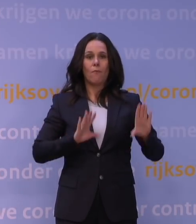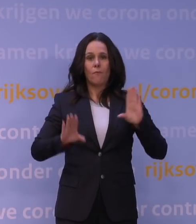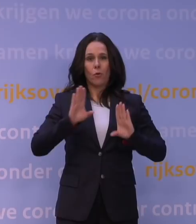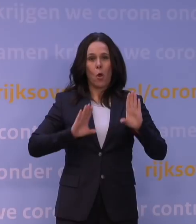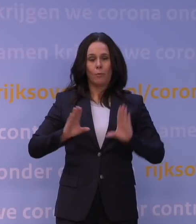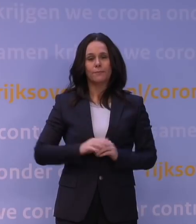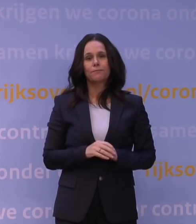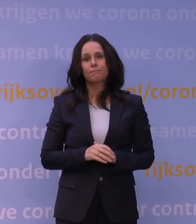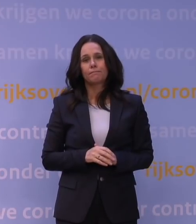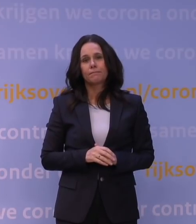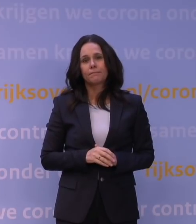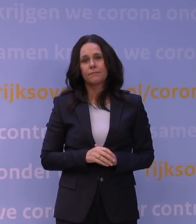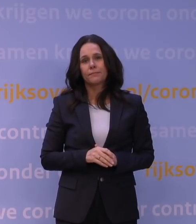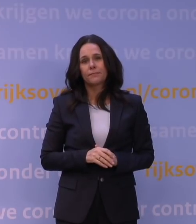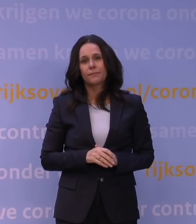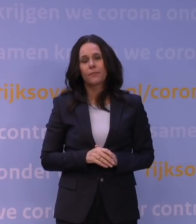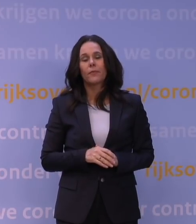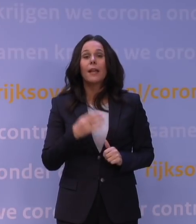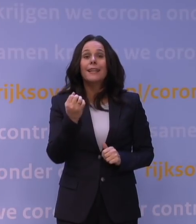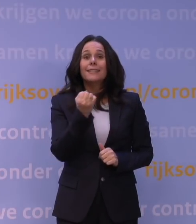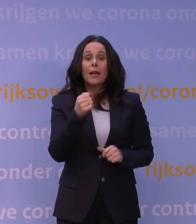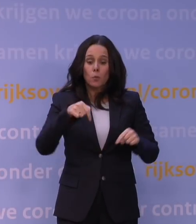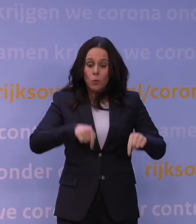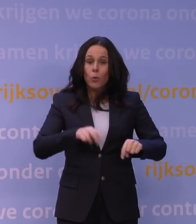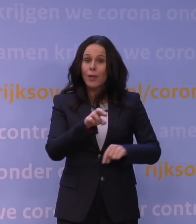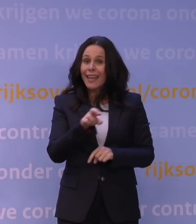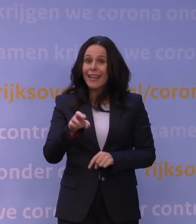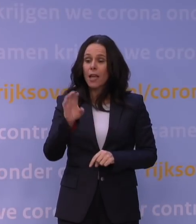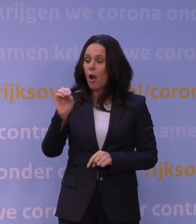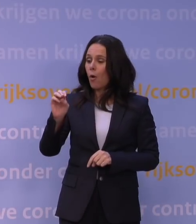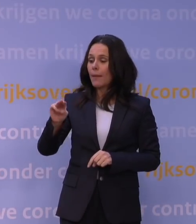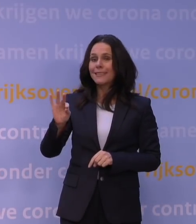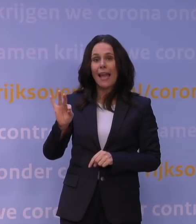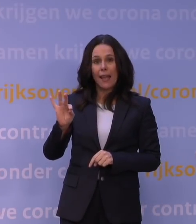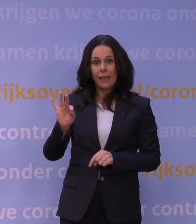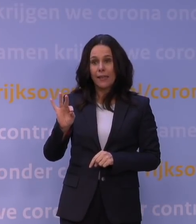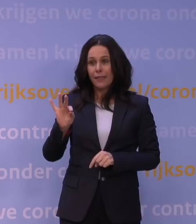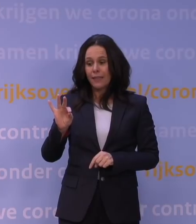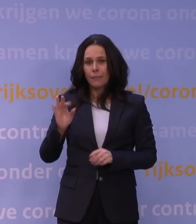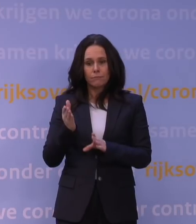Dat is dan eigenlijk ook de reden dat het OMT natuurlijk na een prelude vorige week